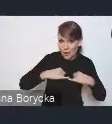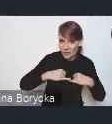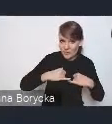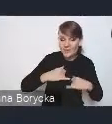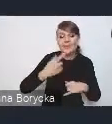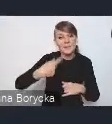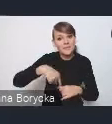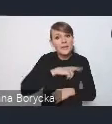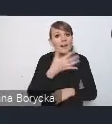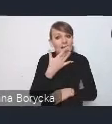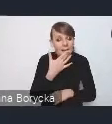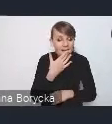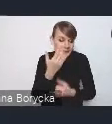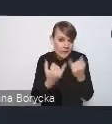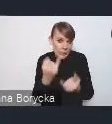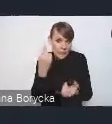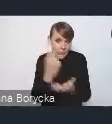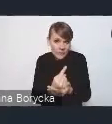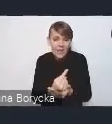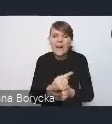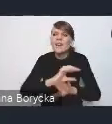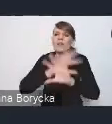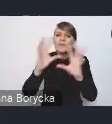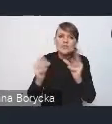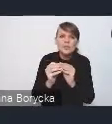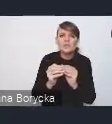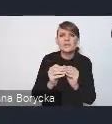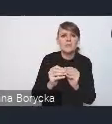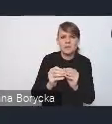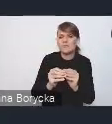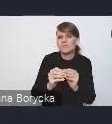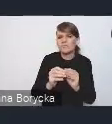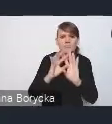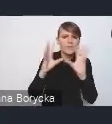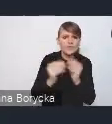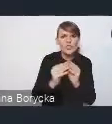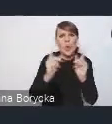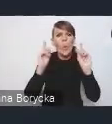uwzględnienie wszystkich uwag państwa